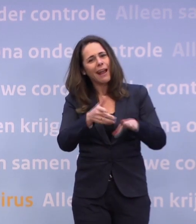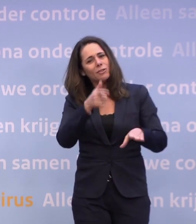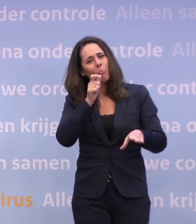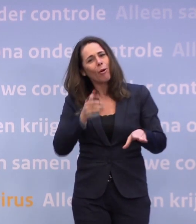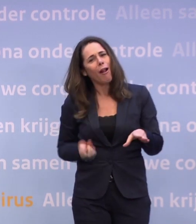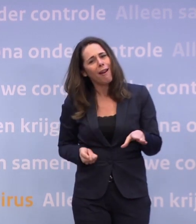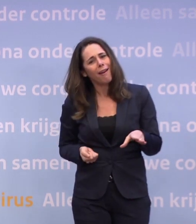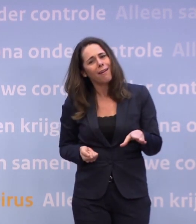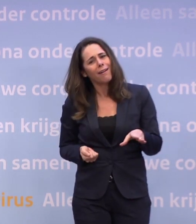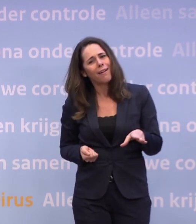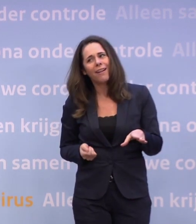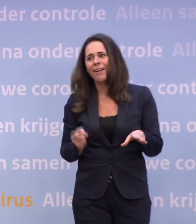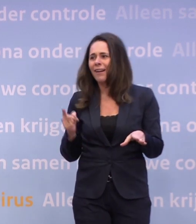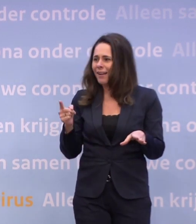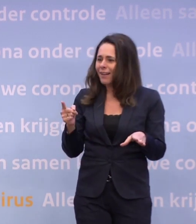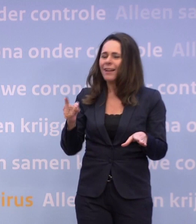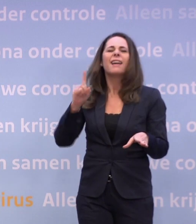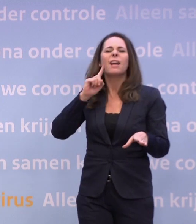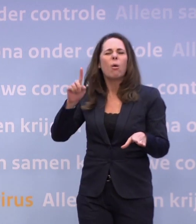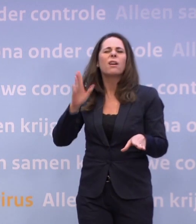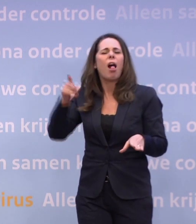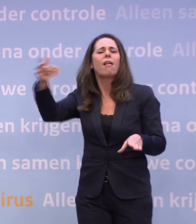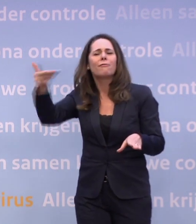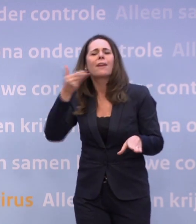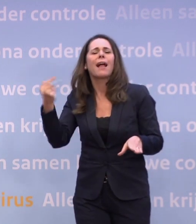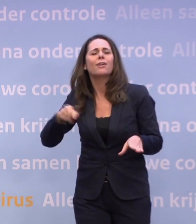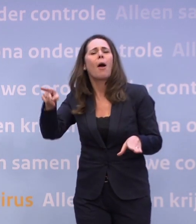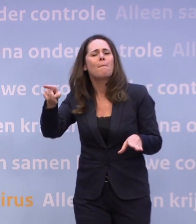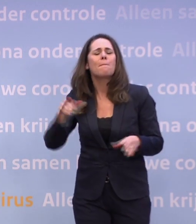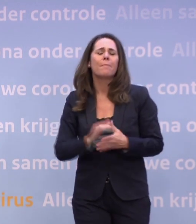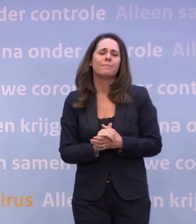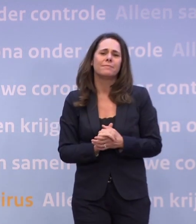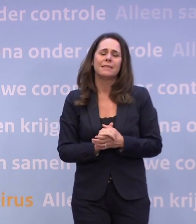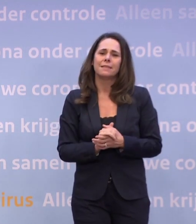Nee, maar ik hoorde dat u er een vraag over zou gaan stellen... ...en dat is echt onverstandig.